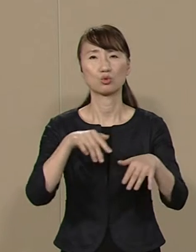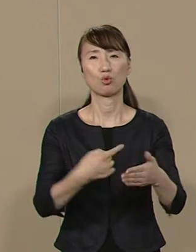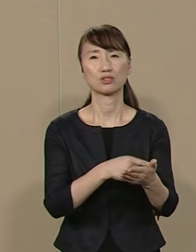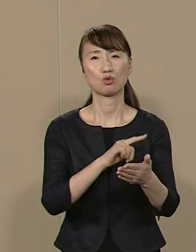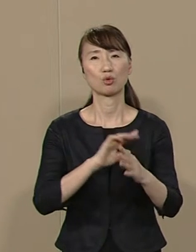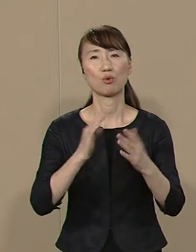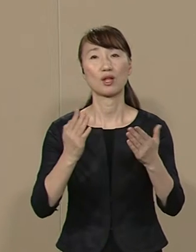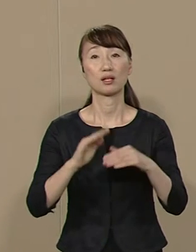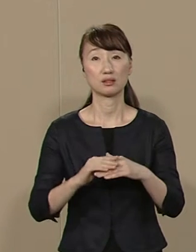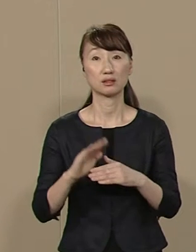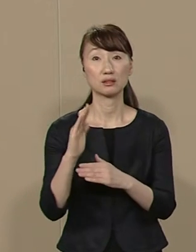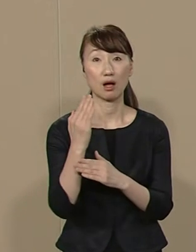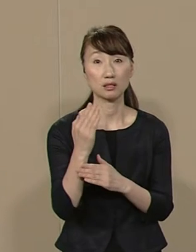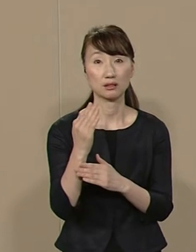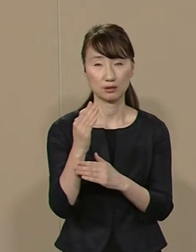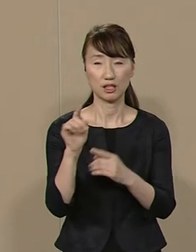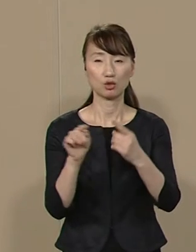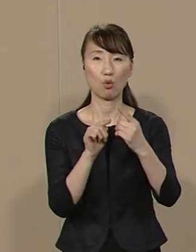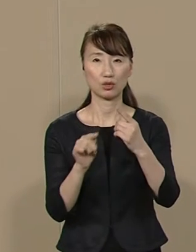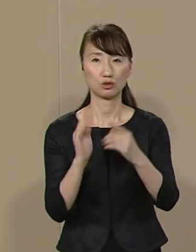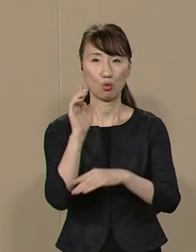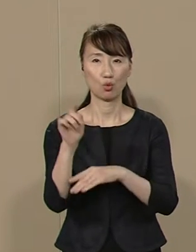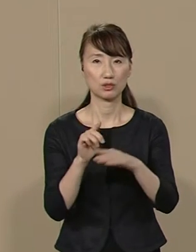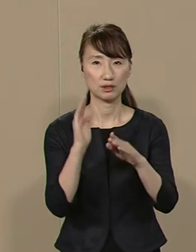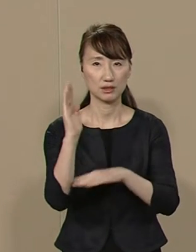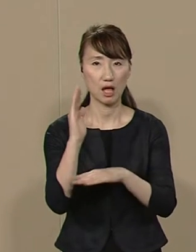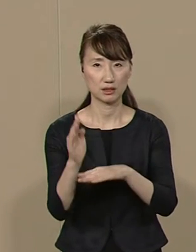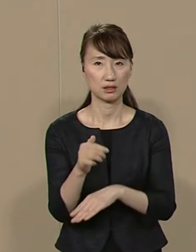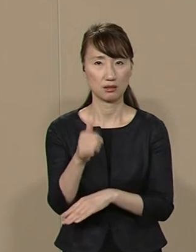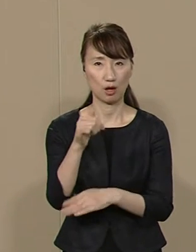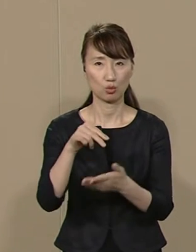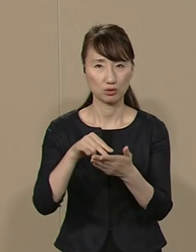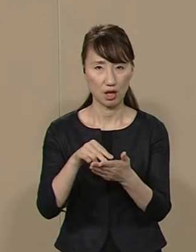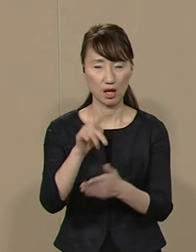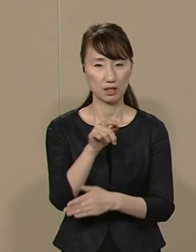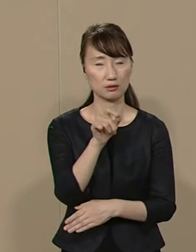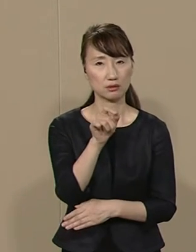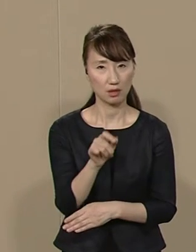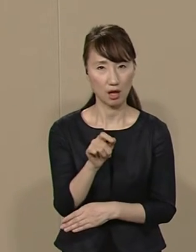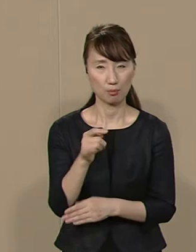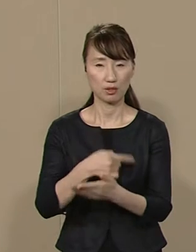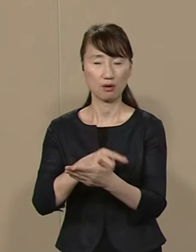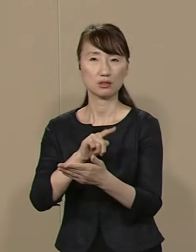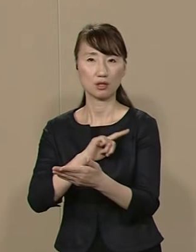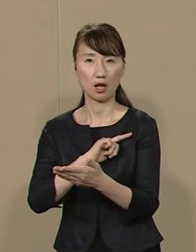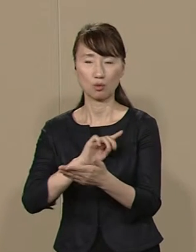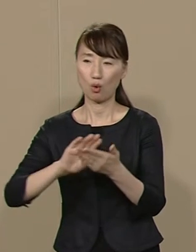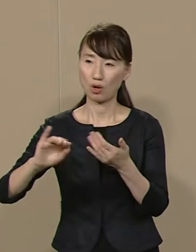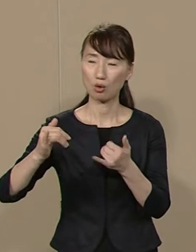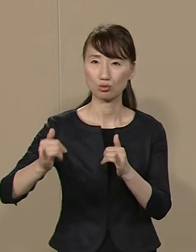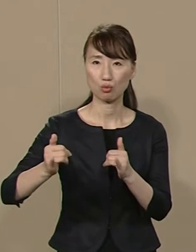しかし １人の政治家として 人物や力量では誰にも負けません